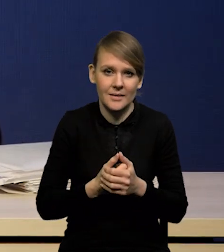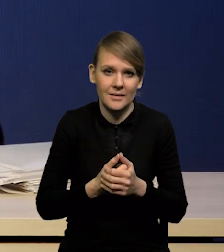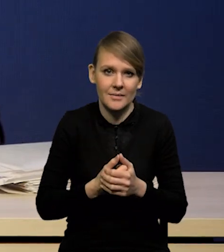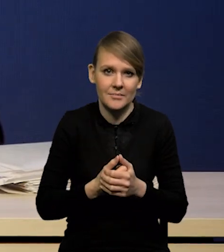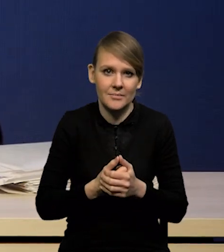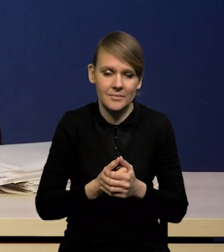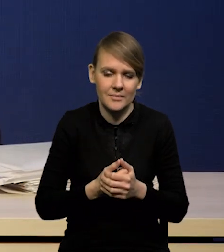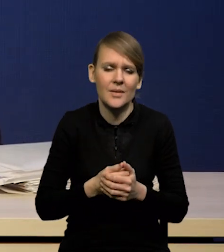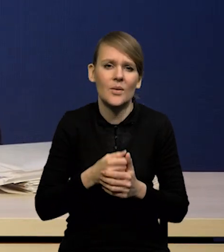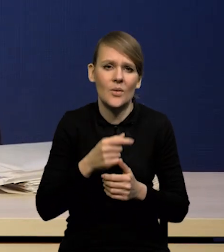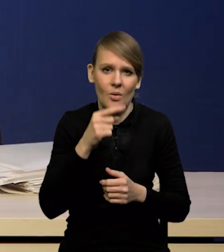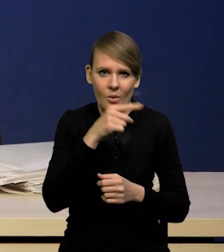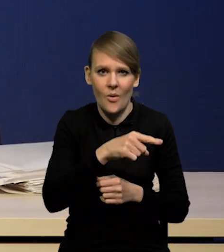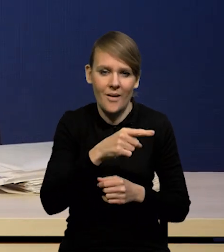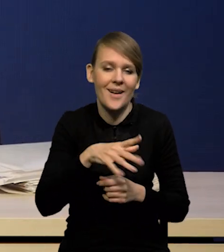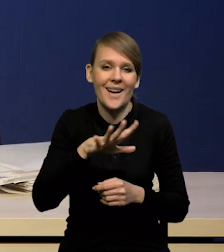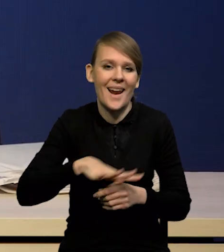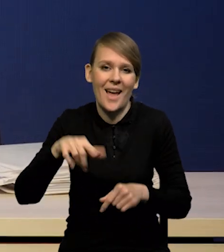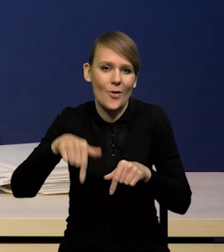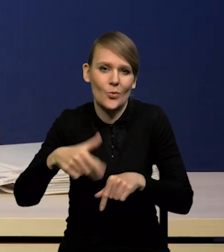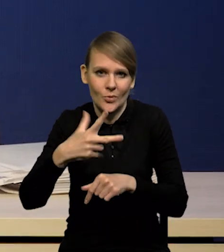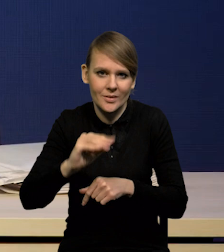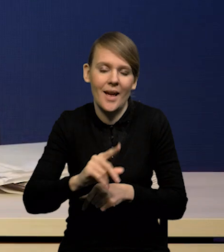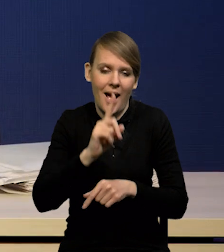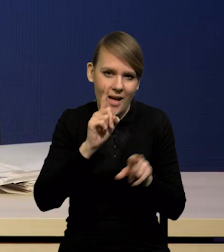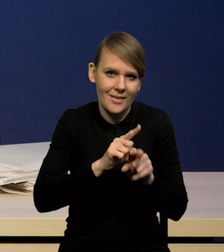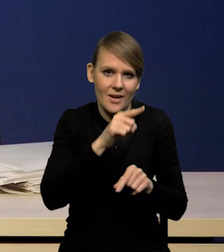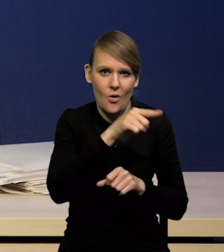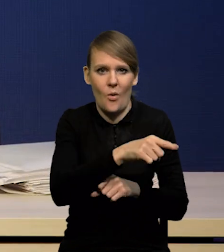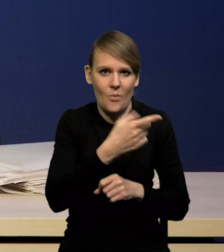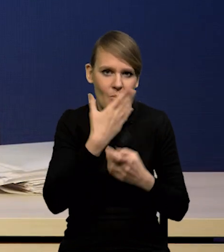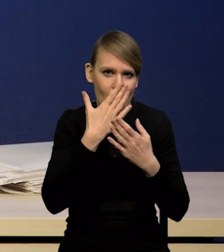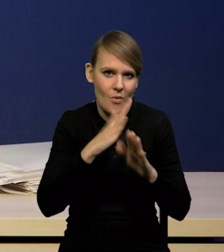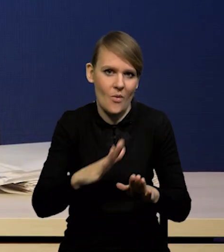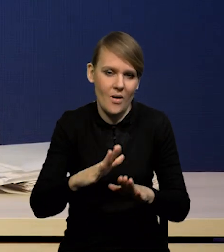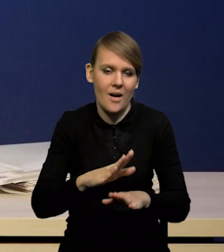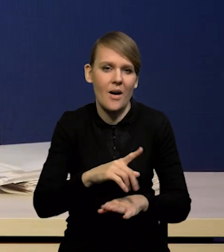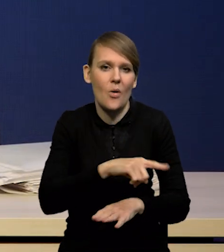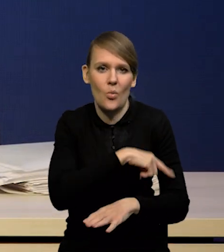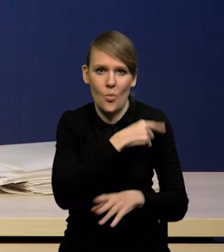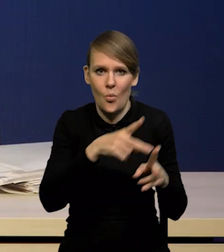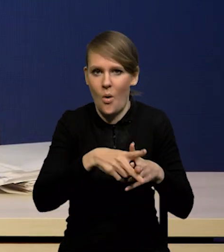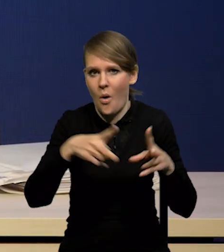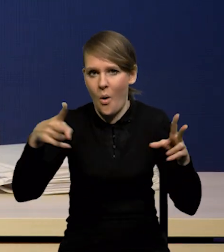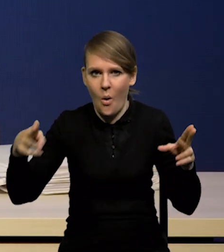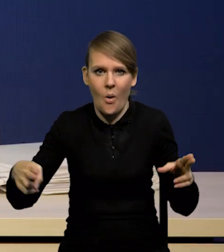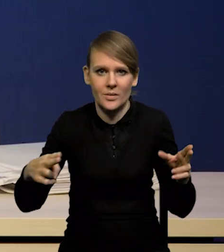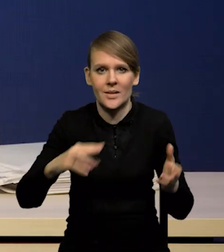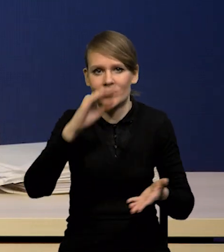ale on także pokazuje dłuższą ścieżkę w spadku inflacji do celu.